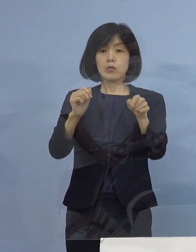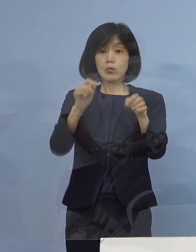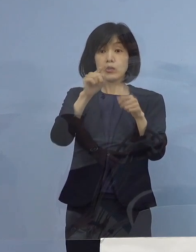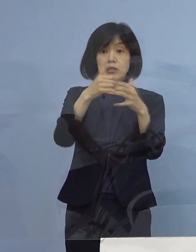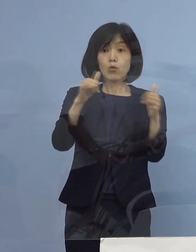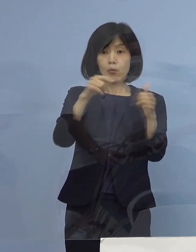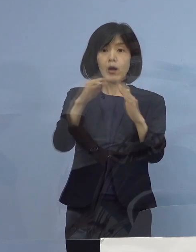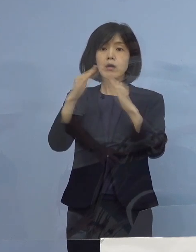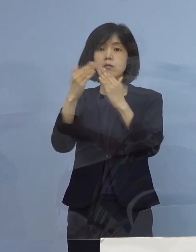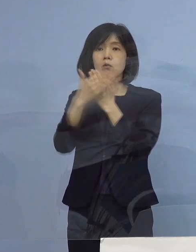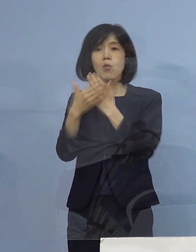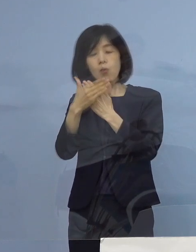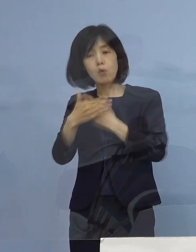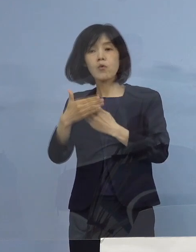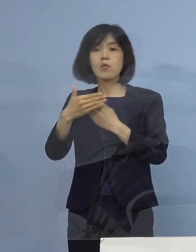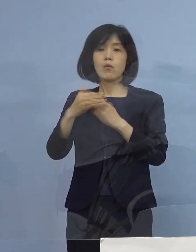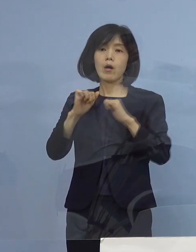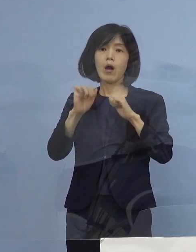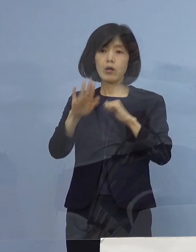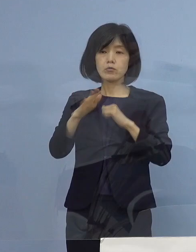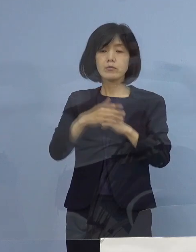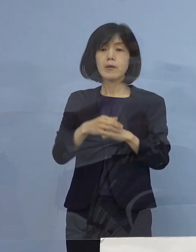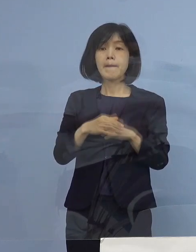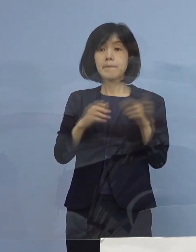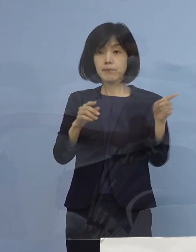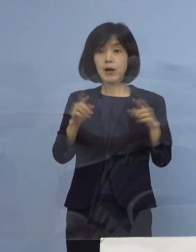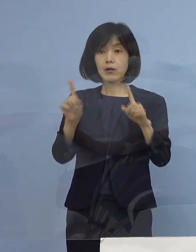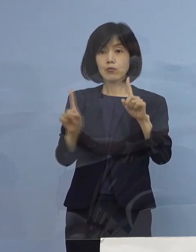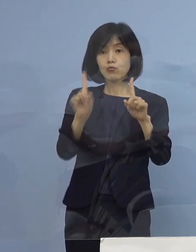今申し上げたように このグラフを ご理解いただければ